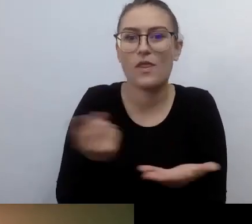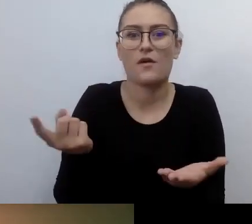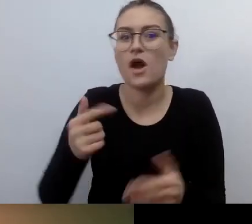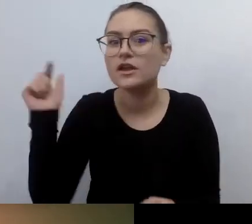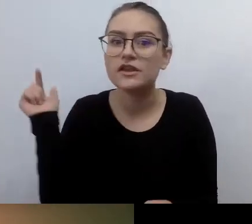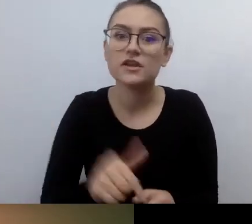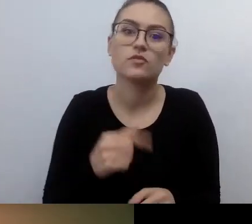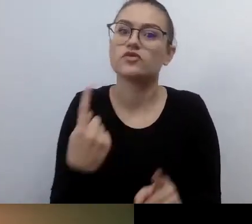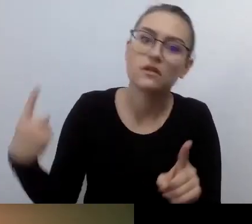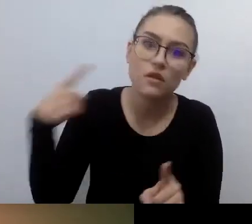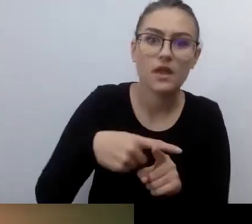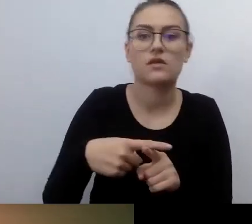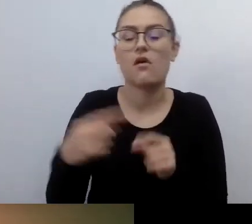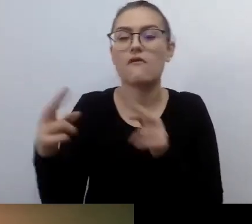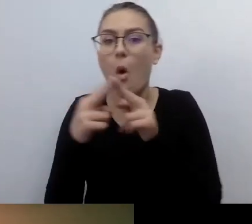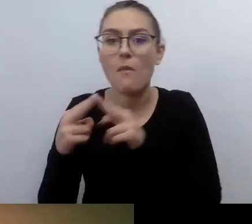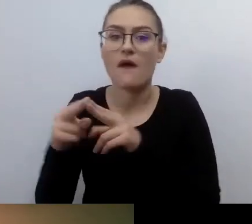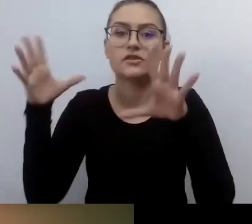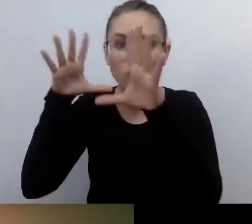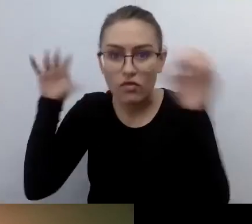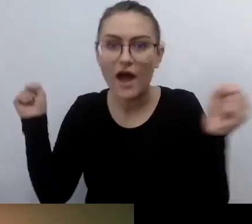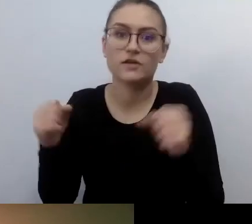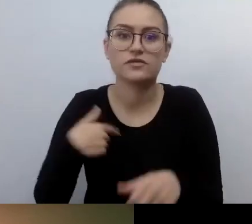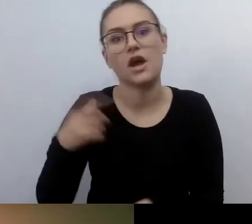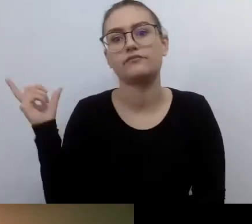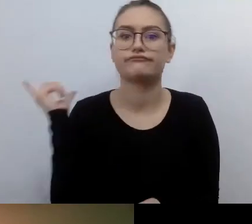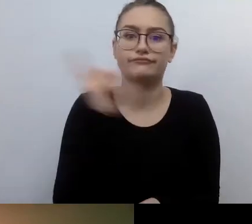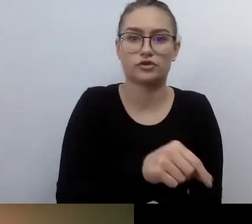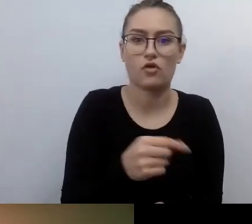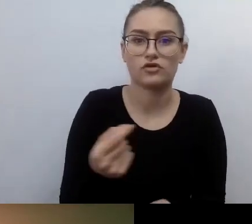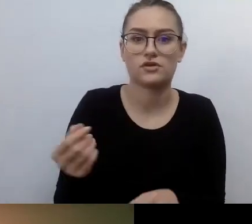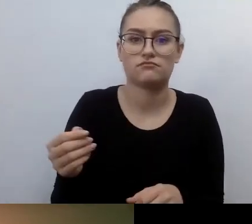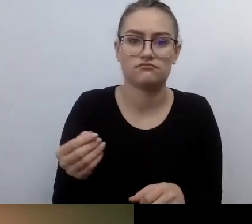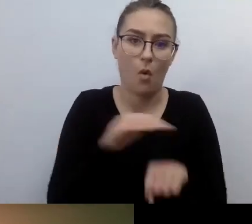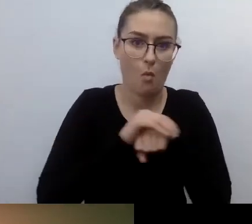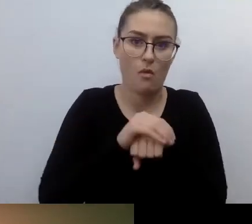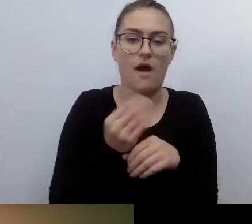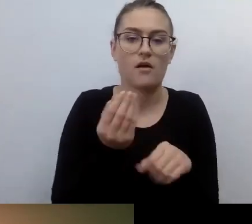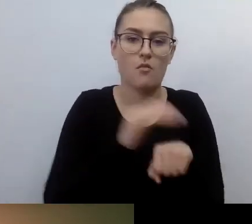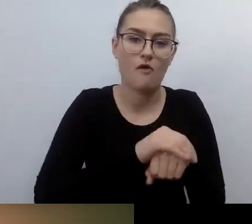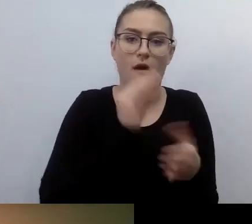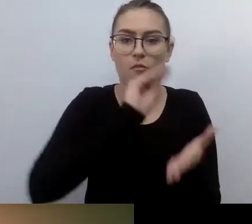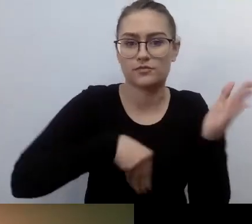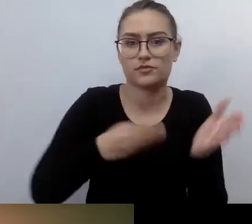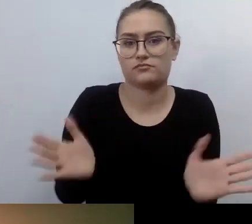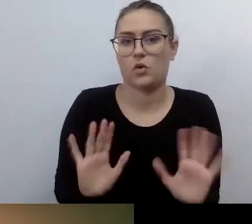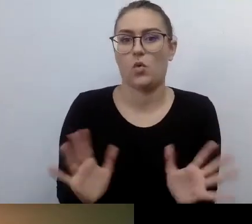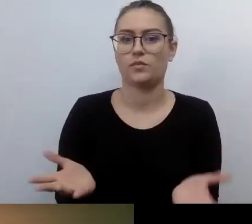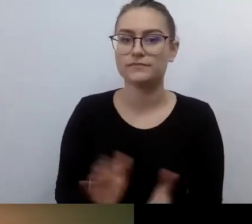Przychodzę, załatwiam umowę i z głowy. I jest fantastycznie. MAŁGORZATA: Nie chcę się czepiać, ale to, o czym ty mówisz,